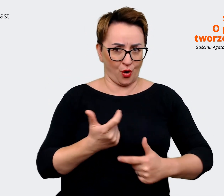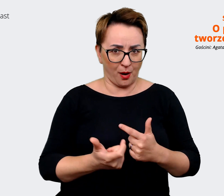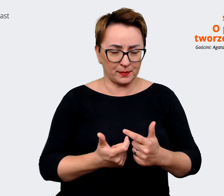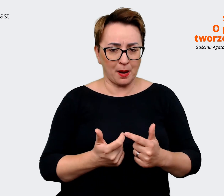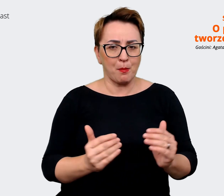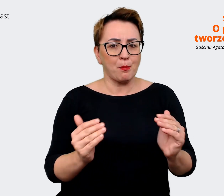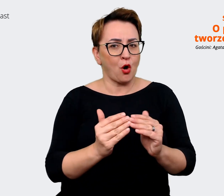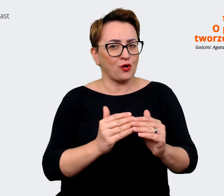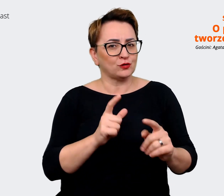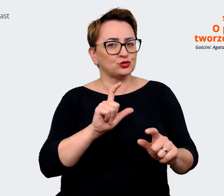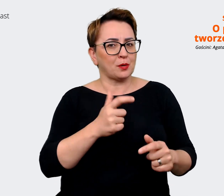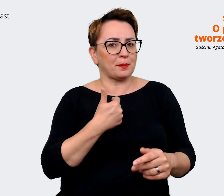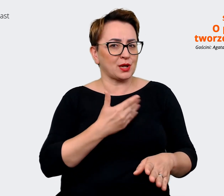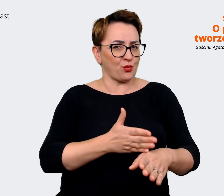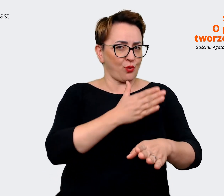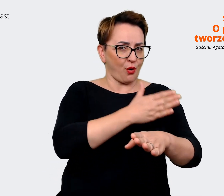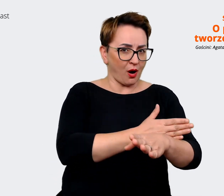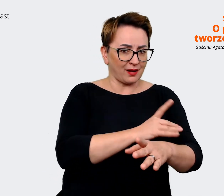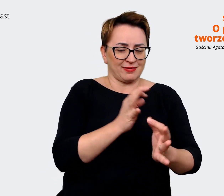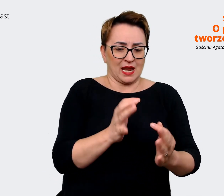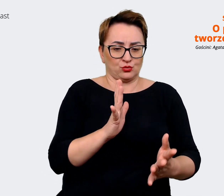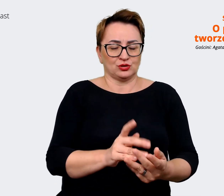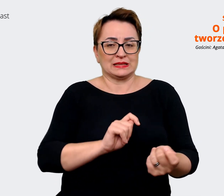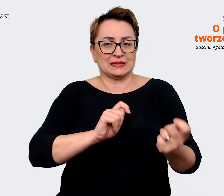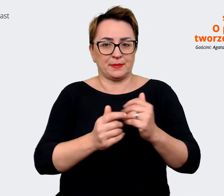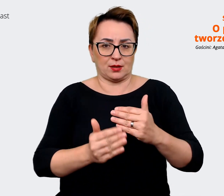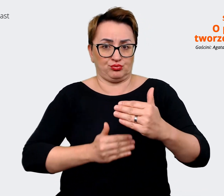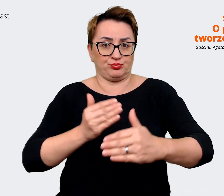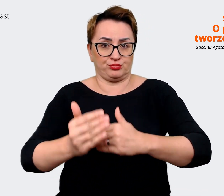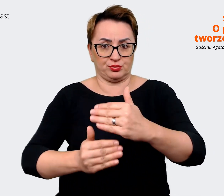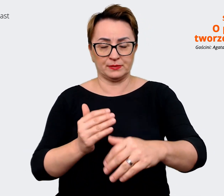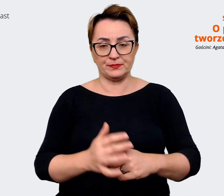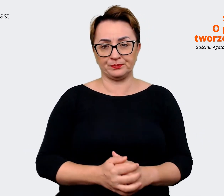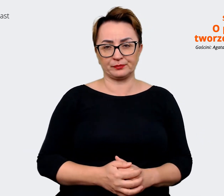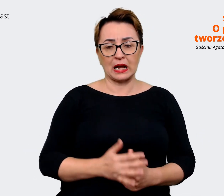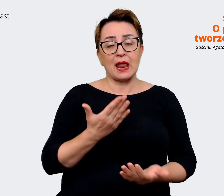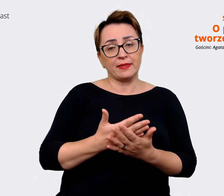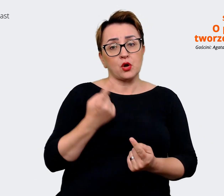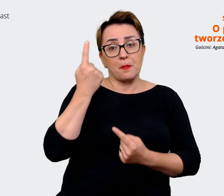gdzie jesteśmy w zmianach organizacyjnych. Tak myśląc o przyszłości, to myślę,